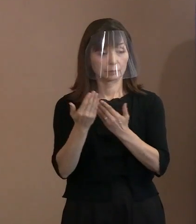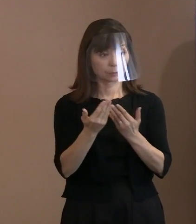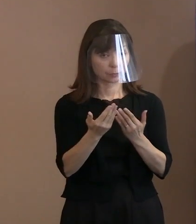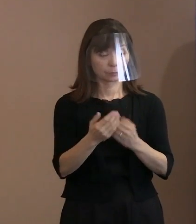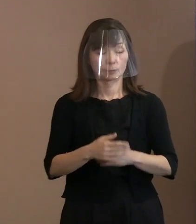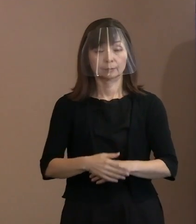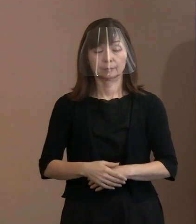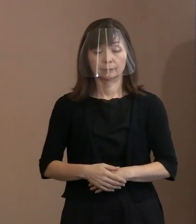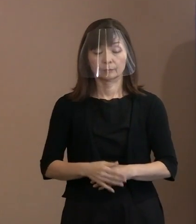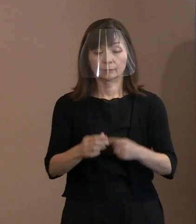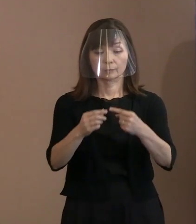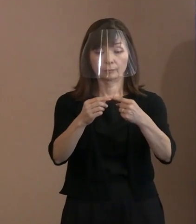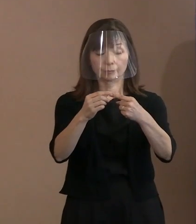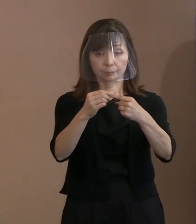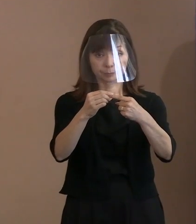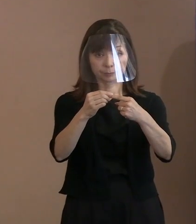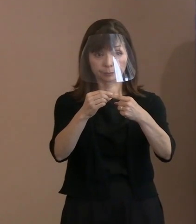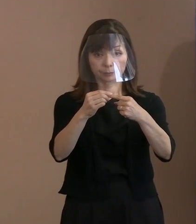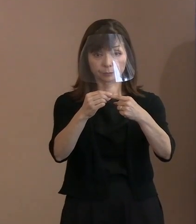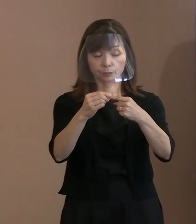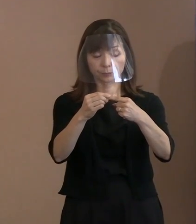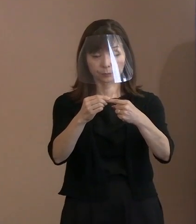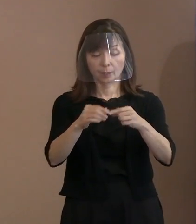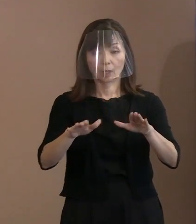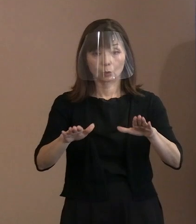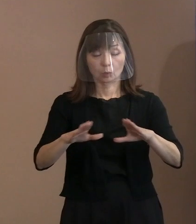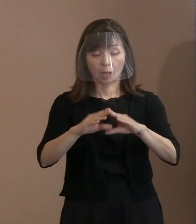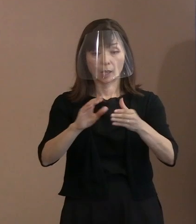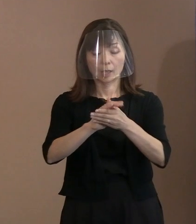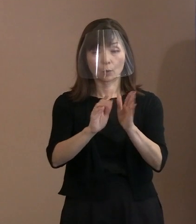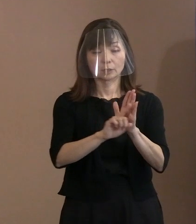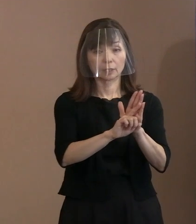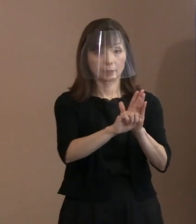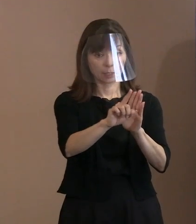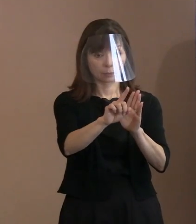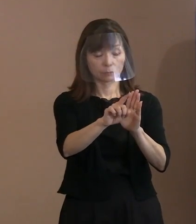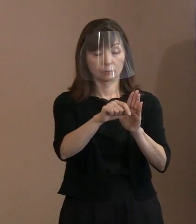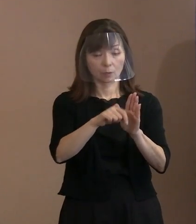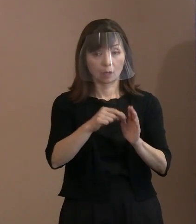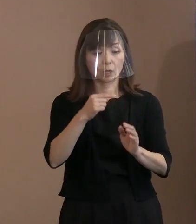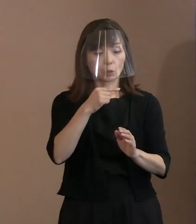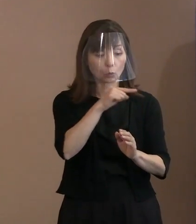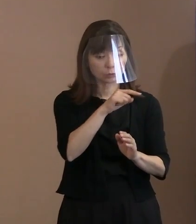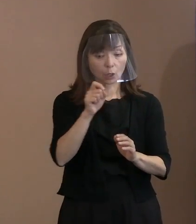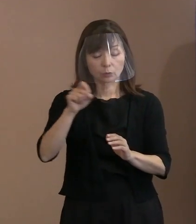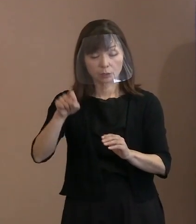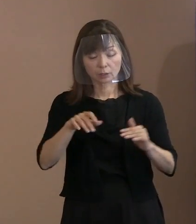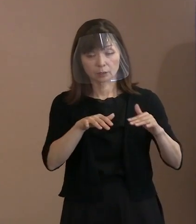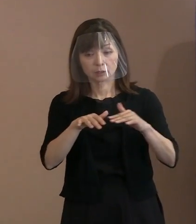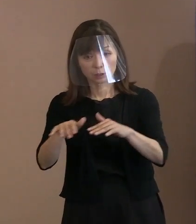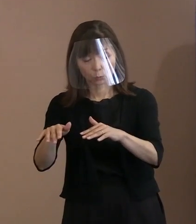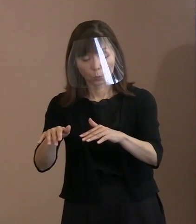(記者)1つは今回の平和宣言､ ロシアのウクライナ侵攻について 触れられていらっしゃいますけど､